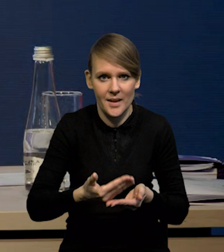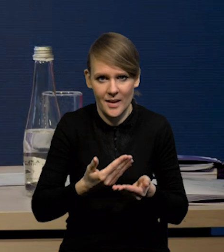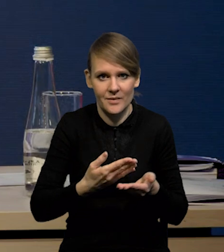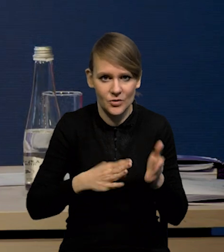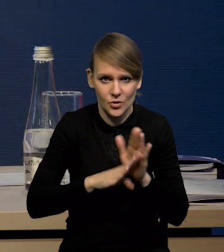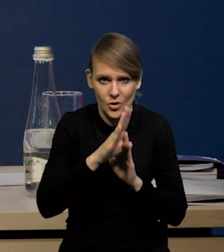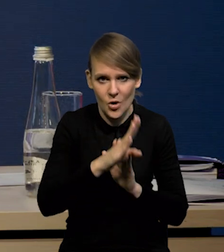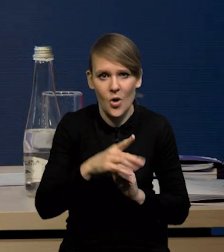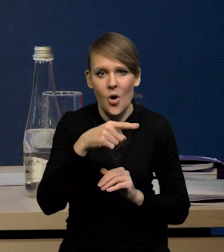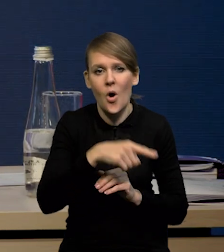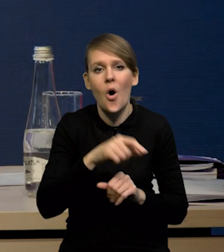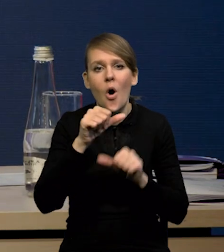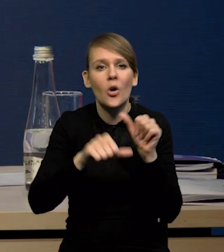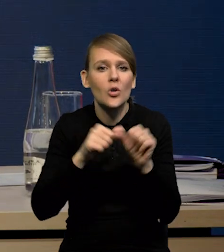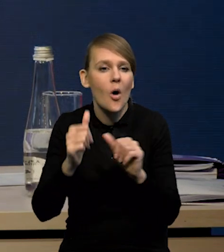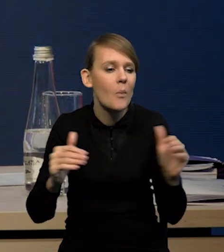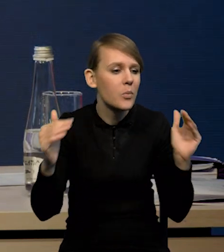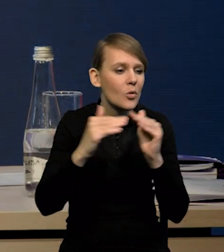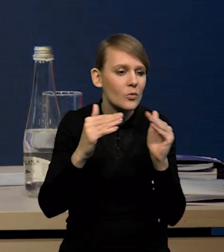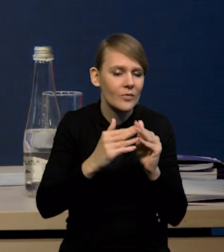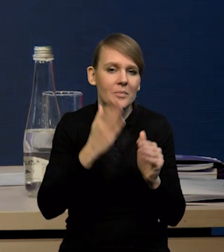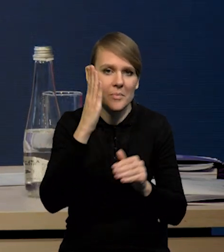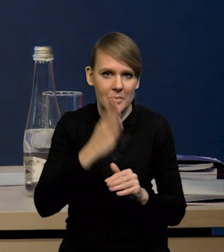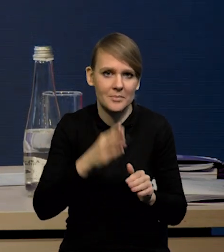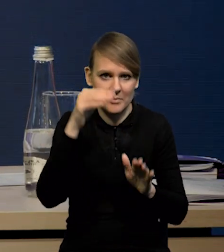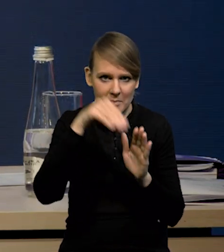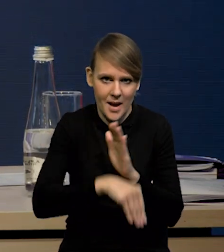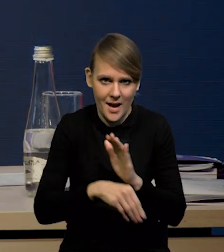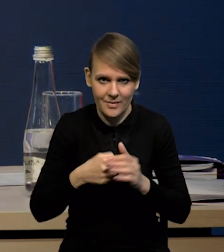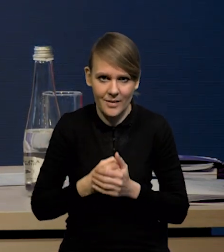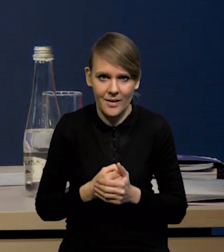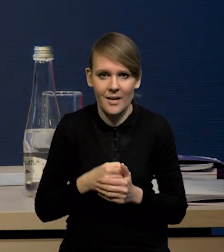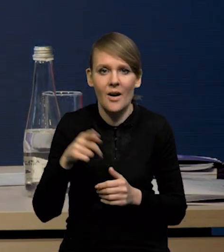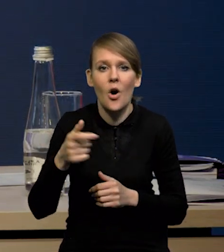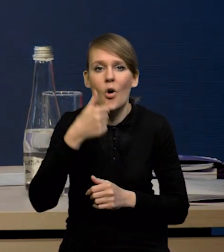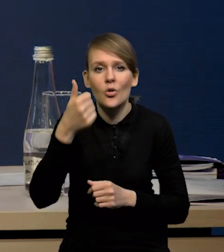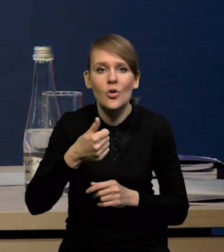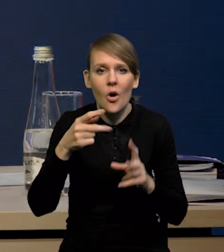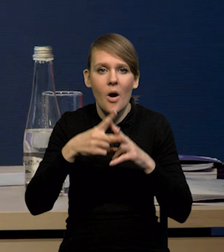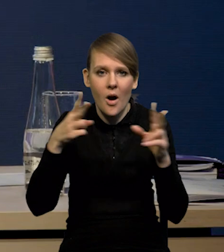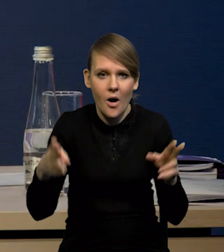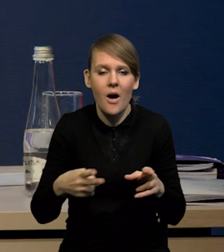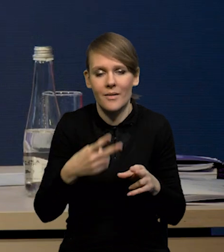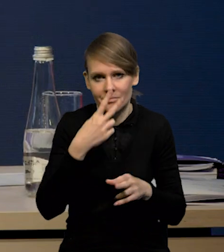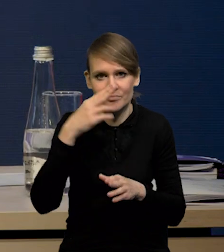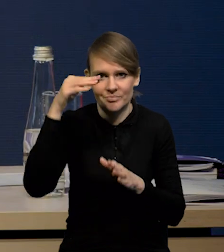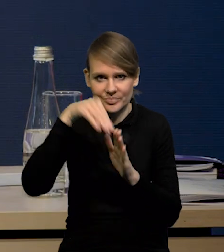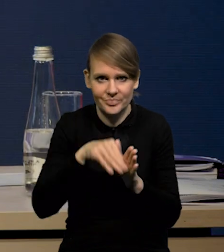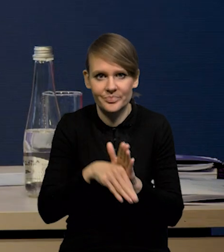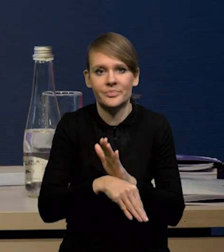Będzie spadek w ujęciu rok do roku i to jest ten taki dołek, przynajmniej w tym ujęciu rocznym. My spodziewamy się,